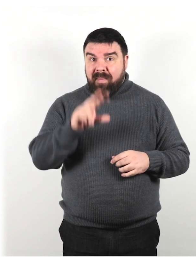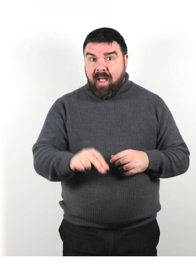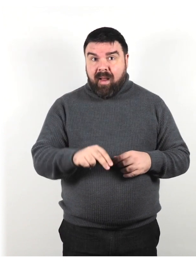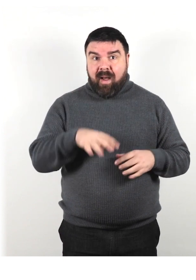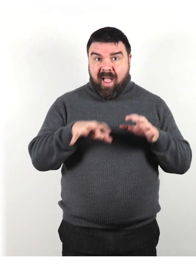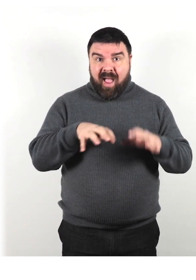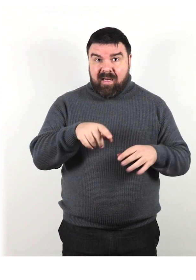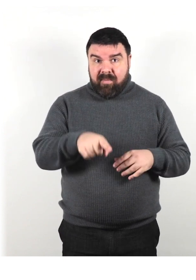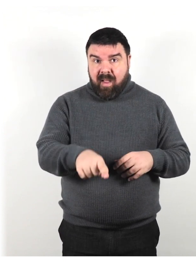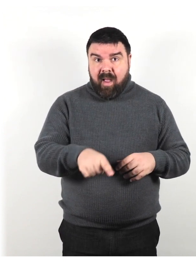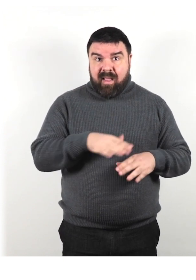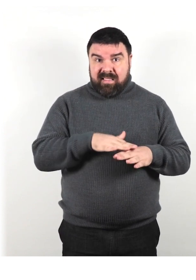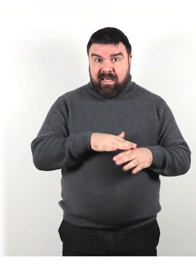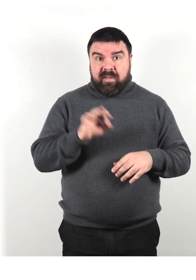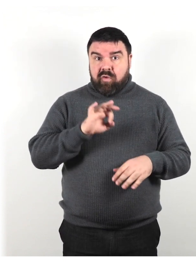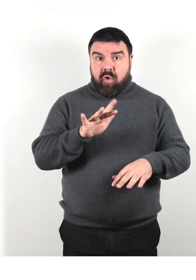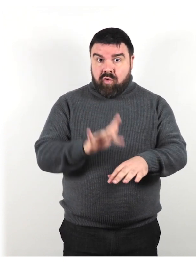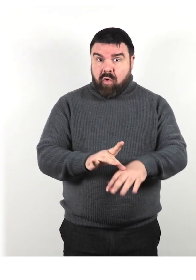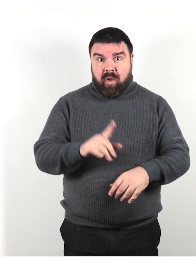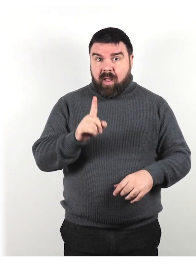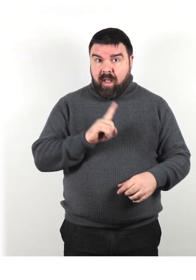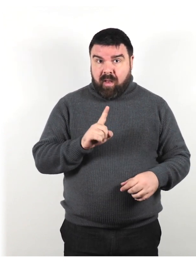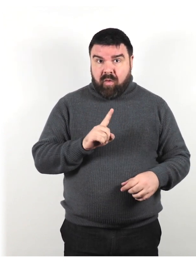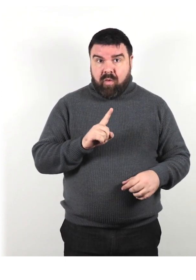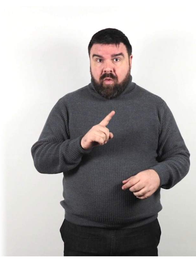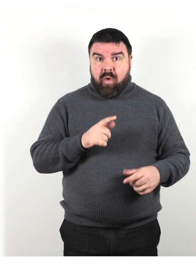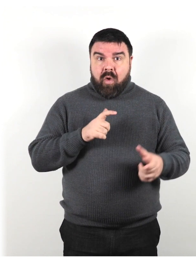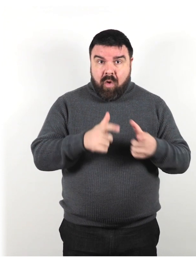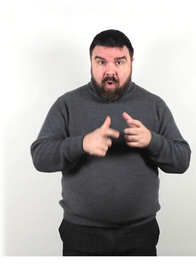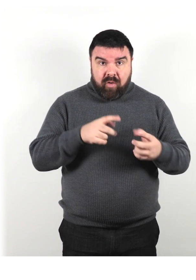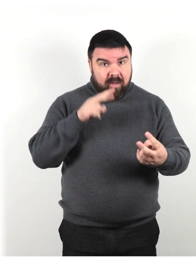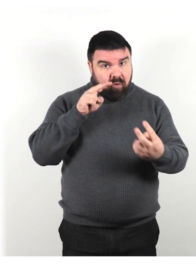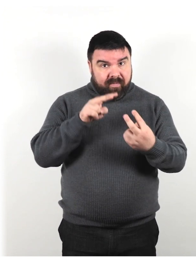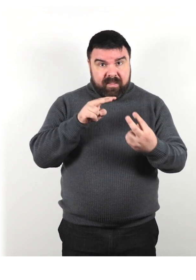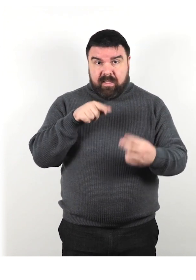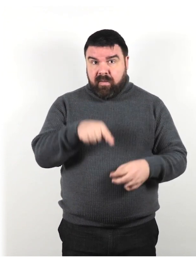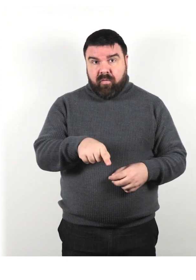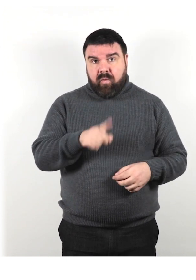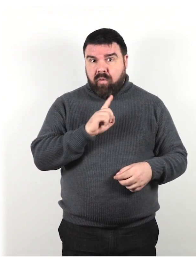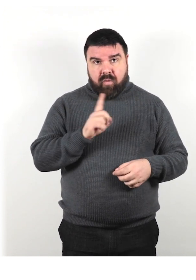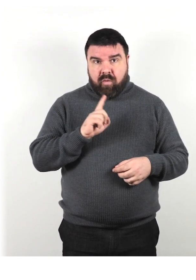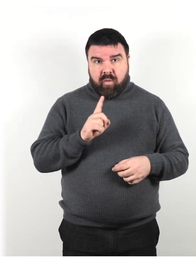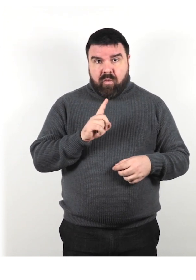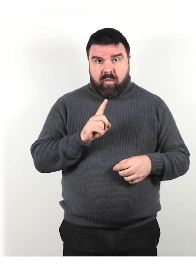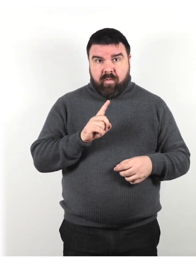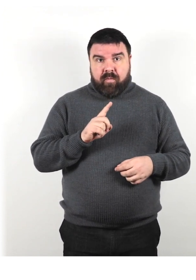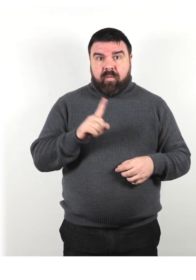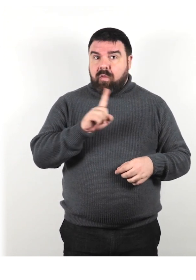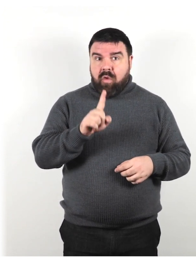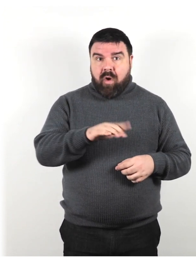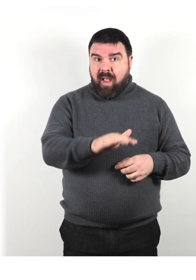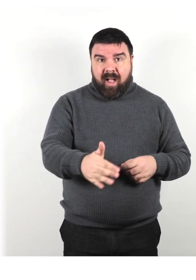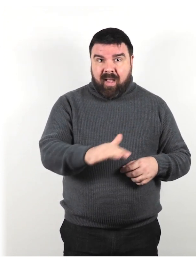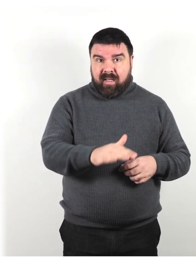di non toccarlo, di non stabilire un contatto visivo con lui, non accarezzarlo o nutrirlo.